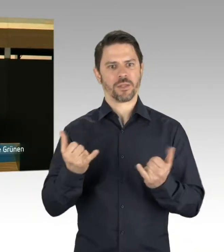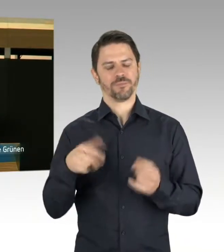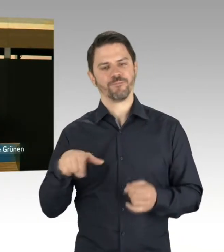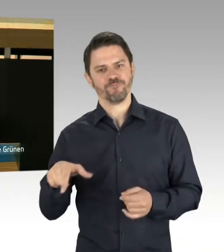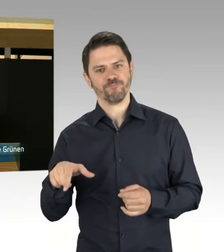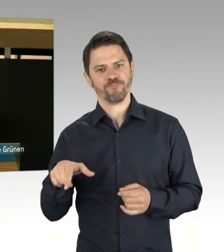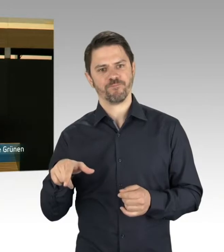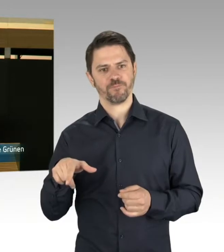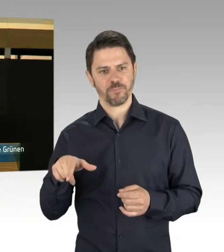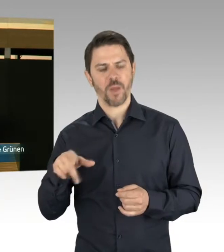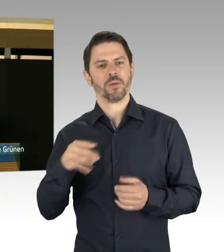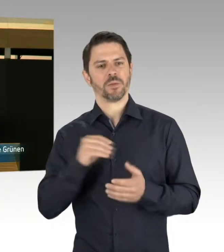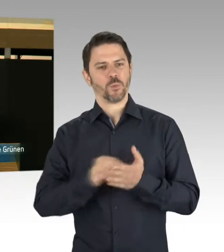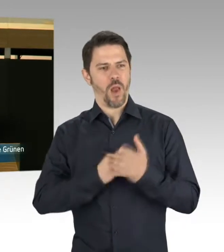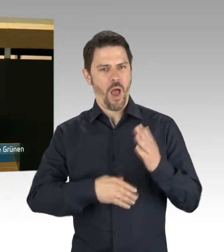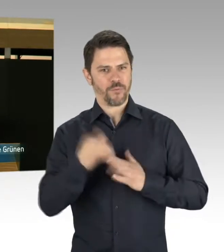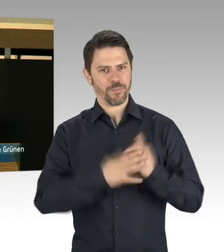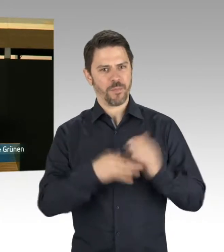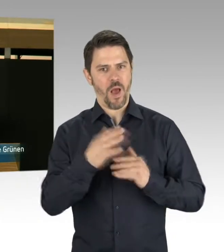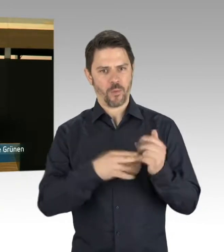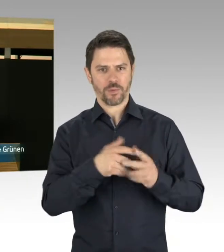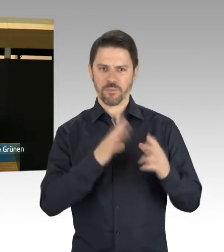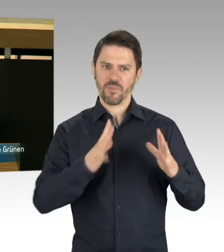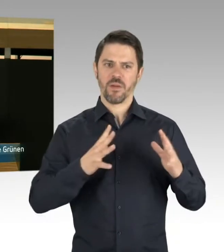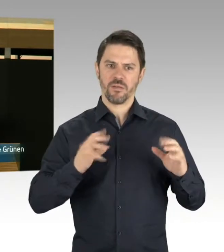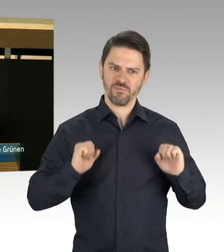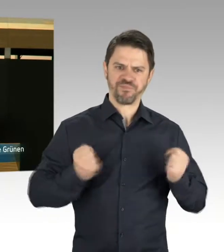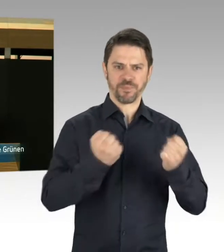ob er diese Bedenken ausschließen kann? Ausschließen kann, dass es in den nächsten Jahren